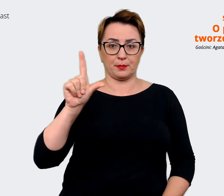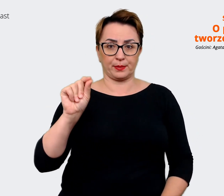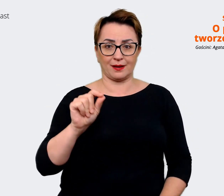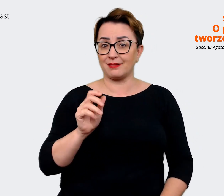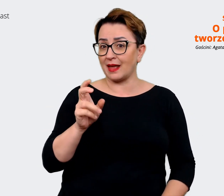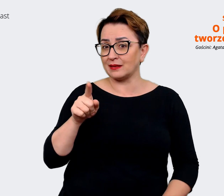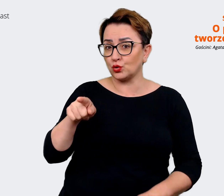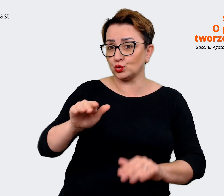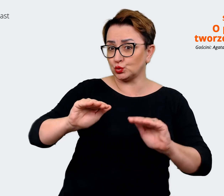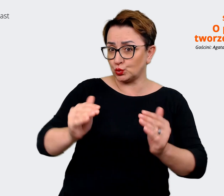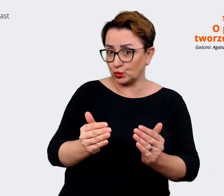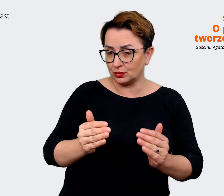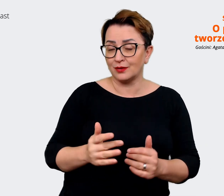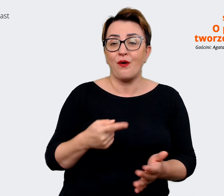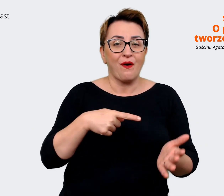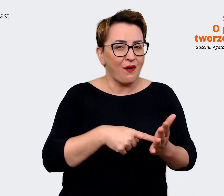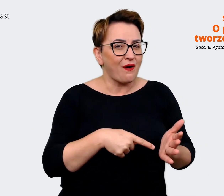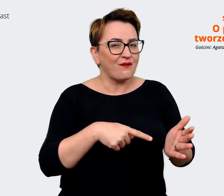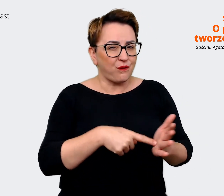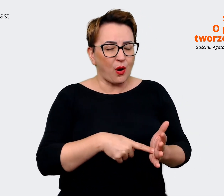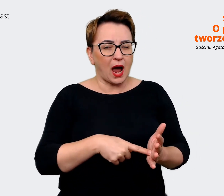Agata: Taki skrót. Prowadzący: No właśnie, ten skrót. Myślę, że